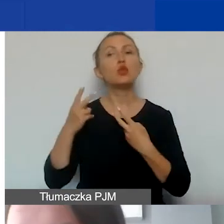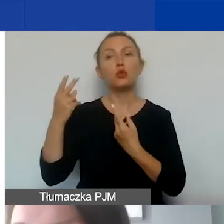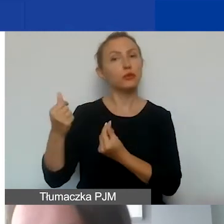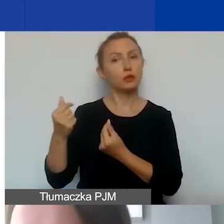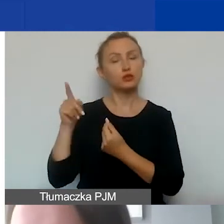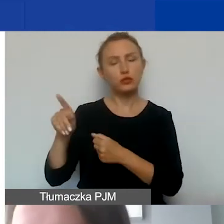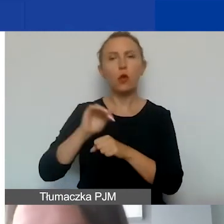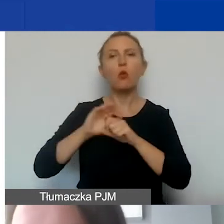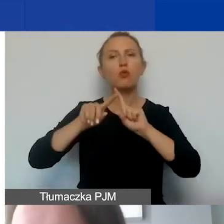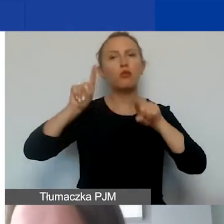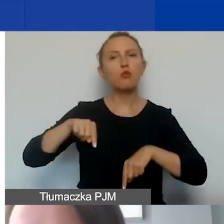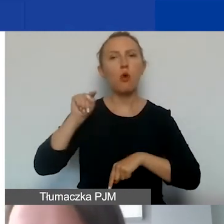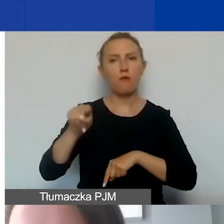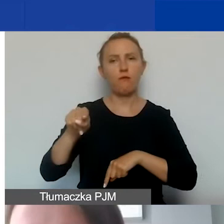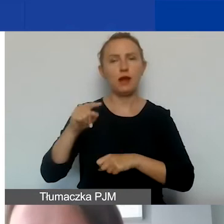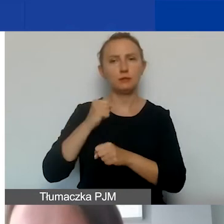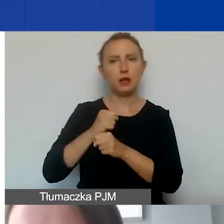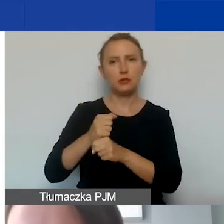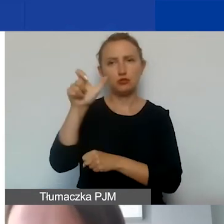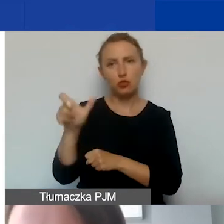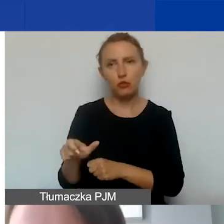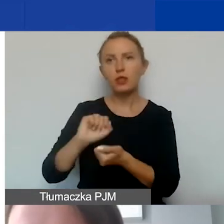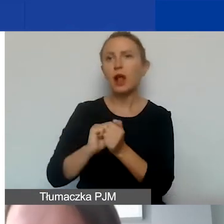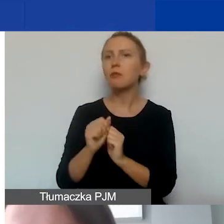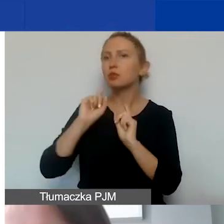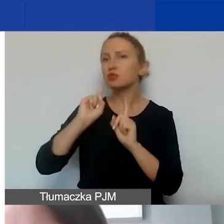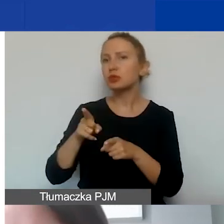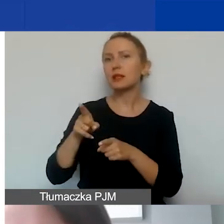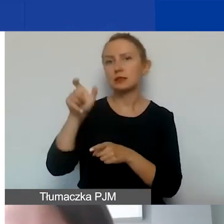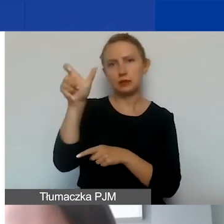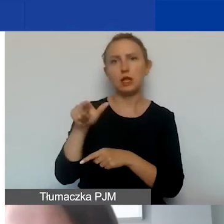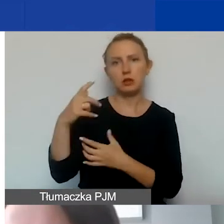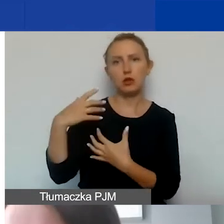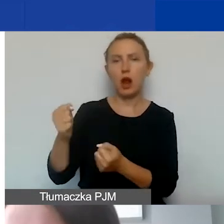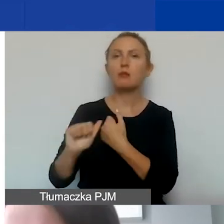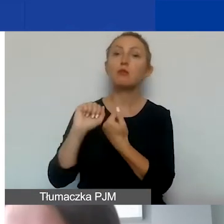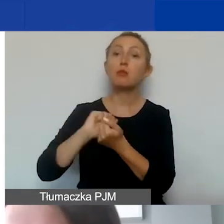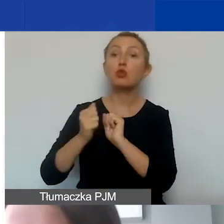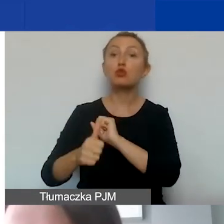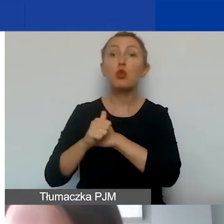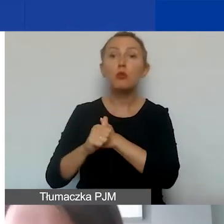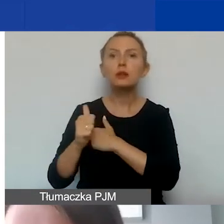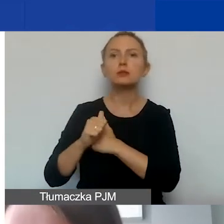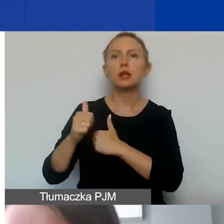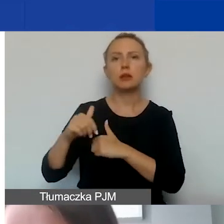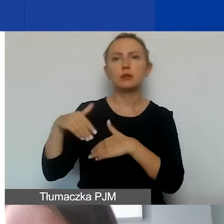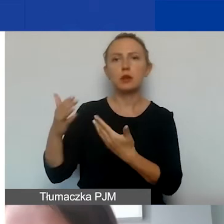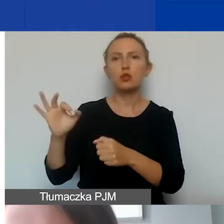w umowie z pracownikiem albo zleceniobiorcą czy w dokumencie poświadczającym oddelegowanie do projektu